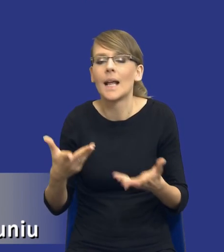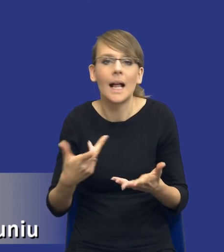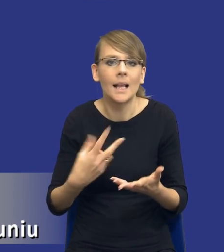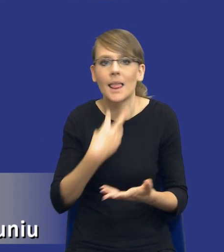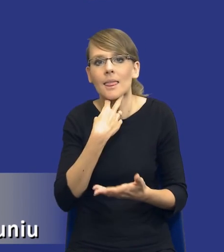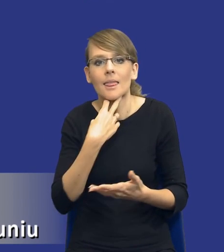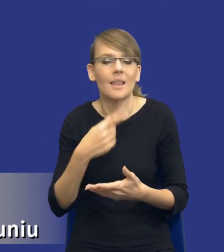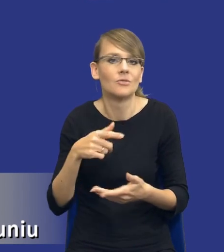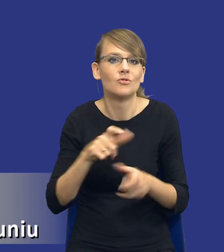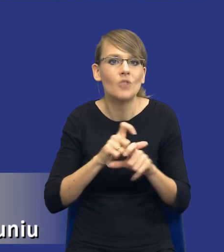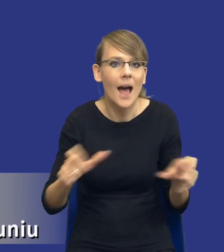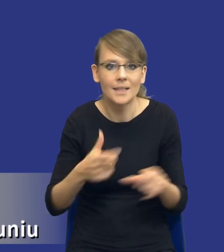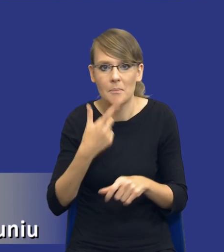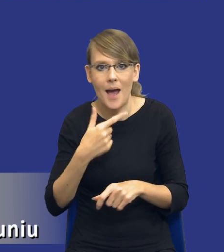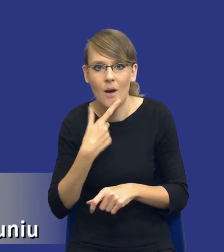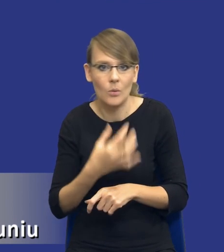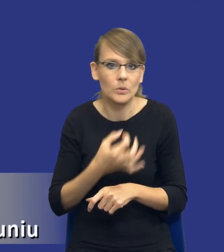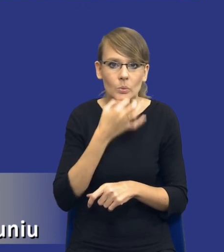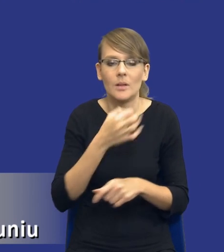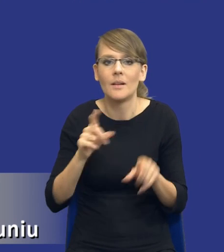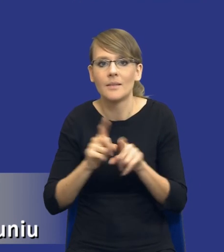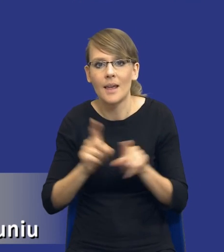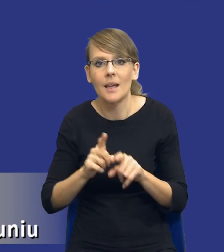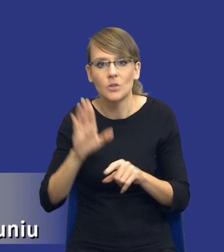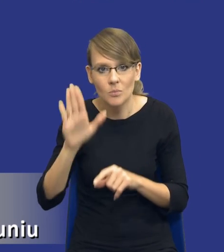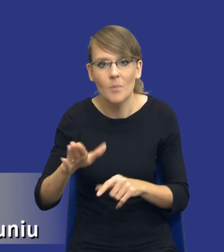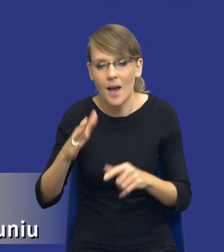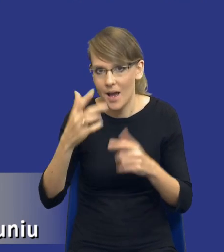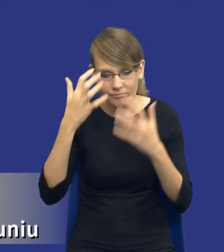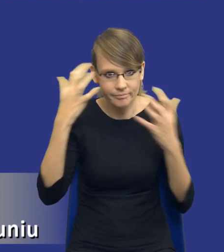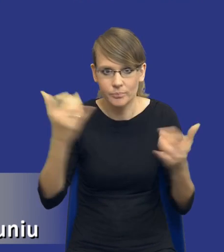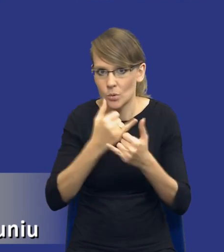to jest obciążenie różnego rodzaju szeroko w zakresie innymi zadaniami.